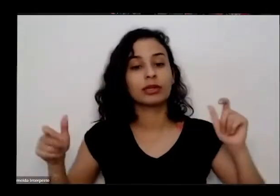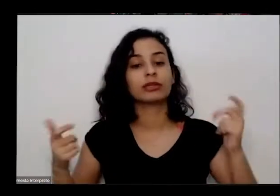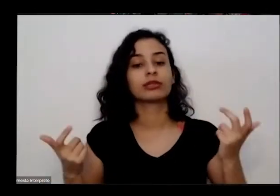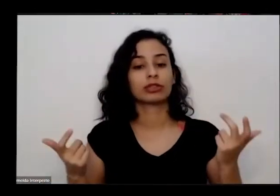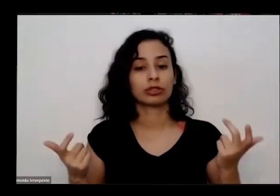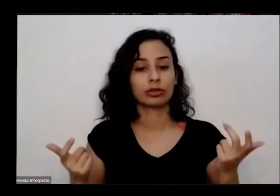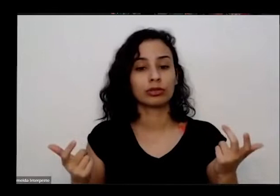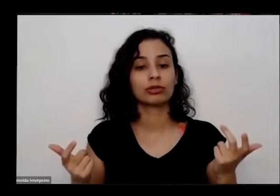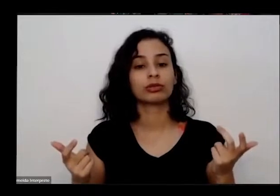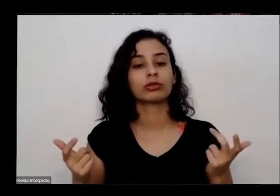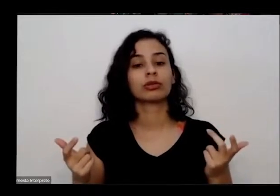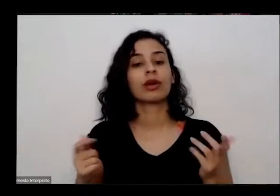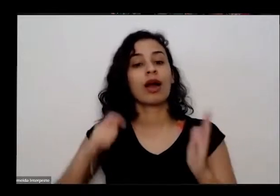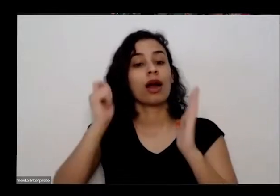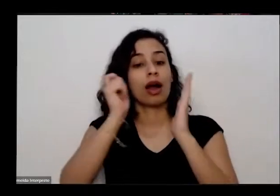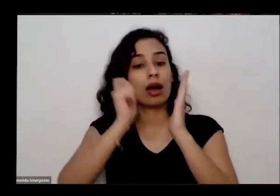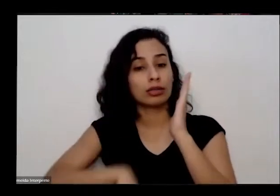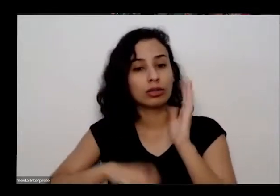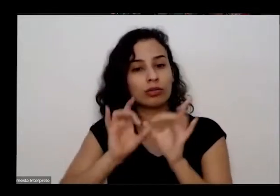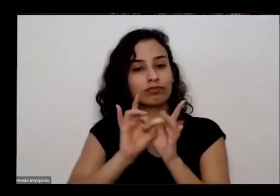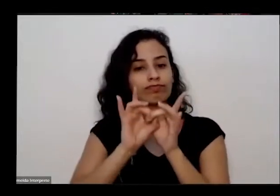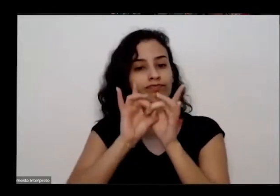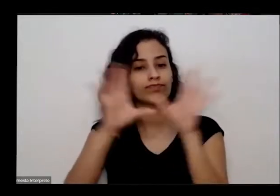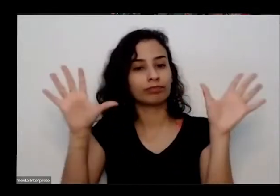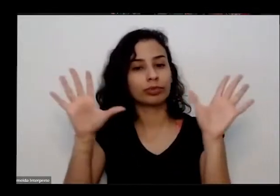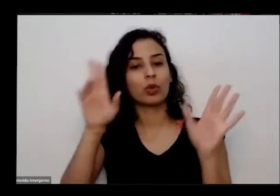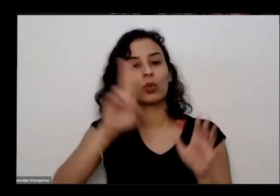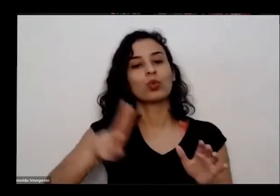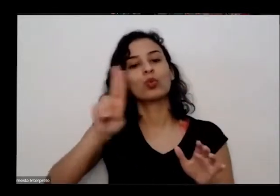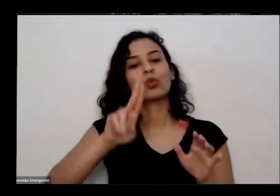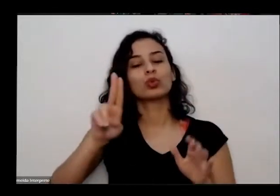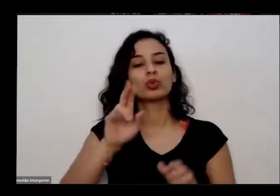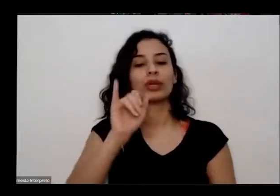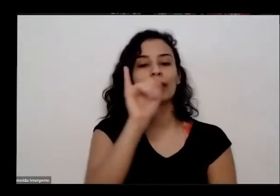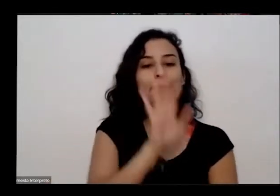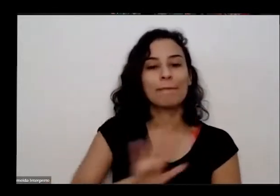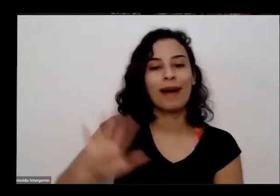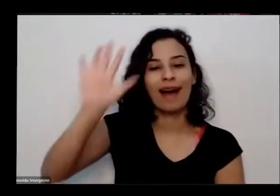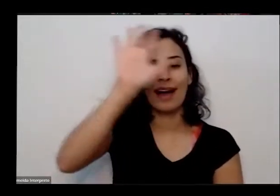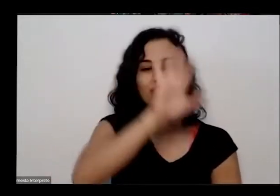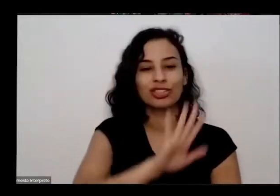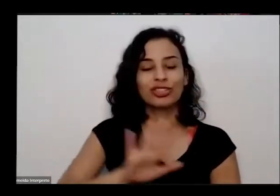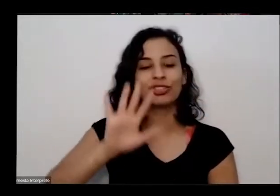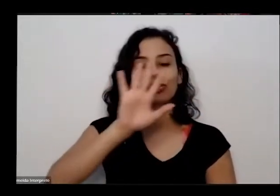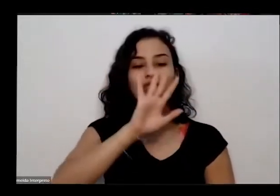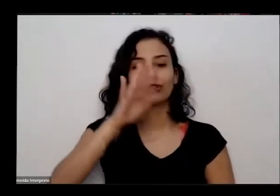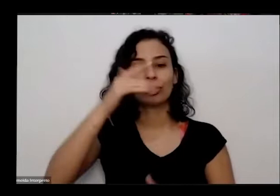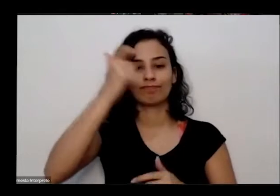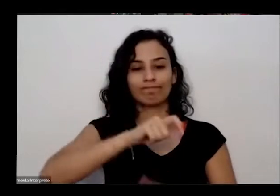motivos de imagem para fins exclusivos de educação e divulgação e quem não quiser ser identificado